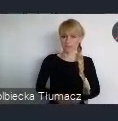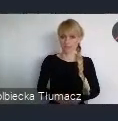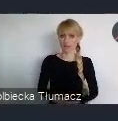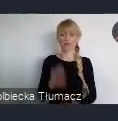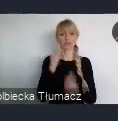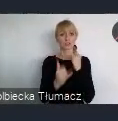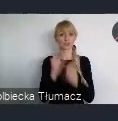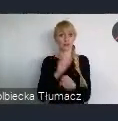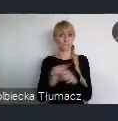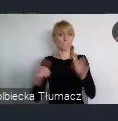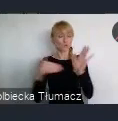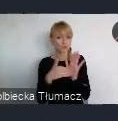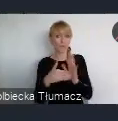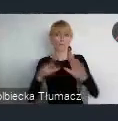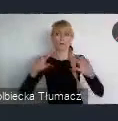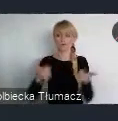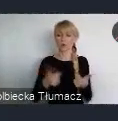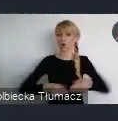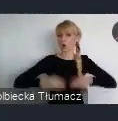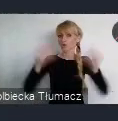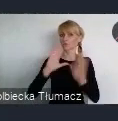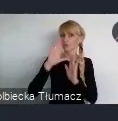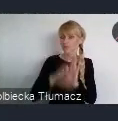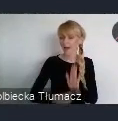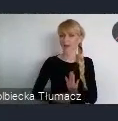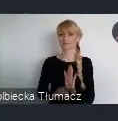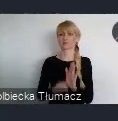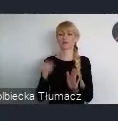Jeżeli grupa mieszkańców wie, popiera taki wniosek,